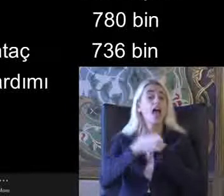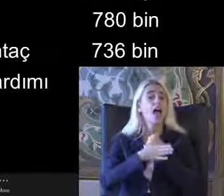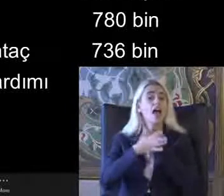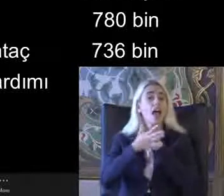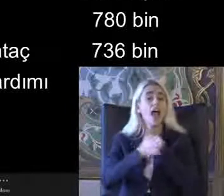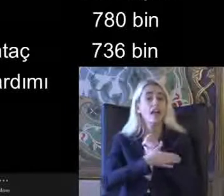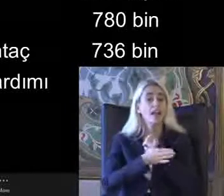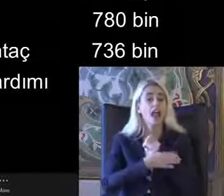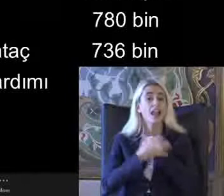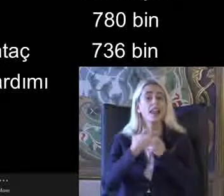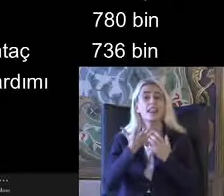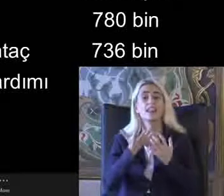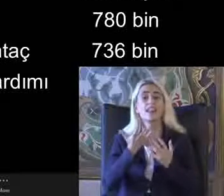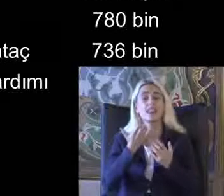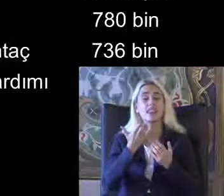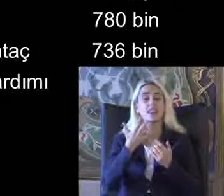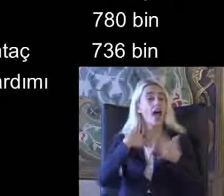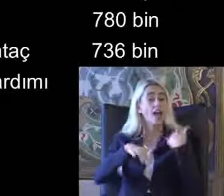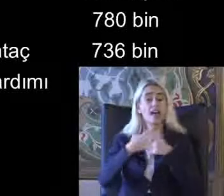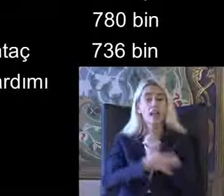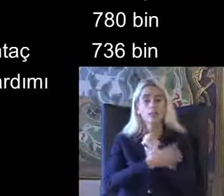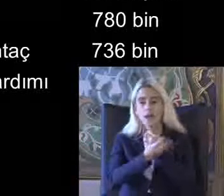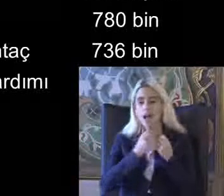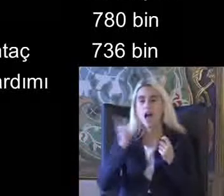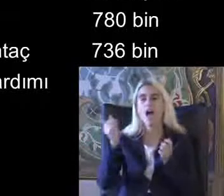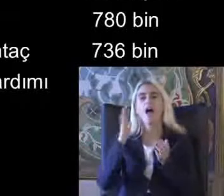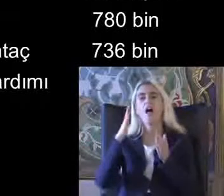Kendisi veya evde Ailesi bakım yardımı alan kişiler